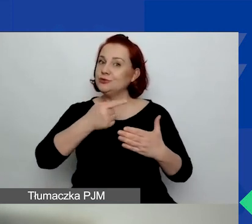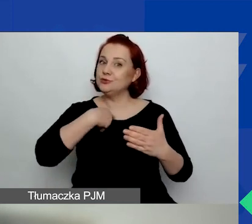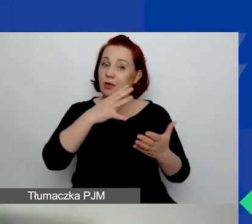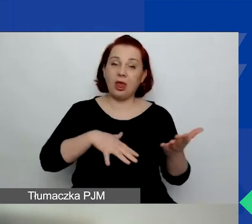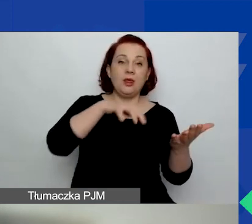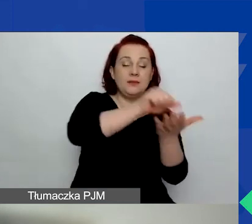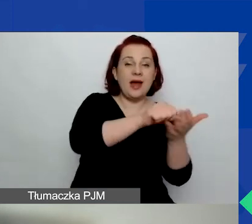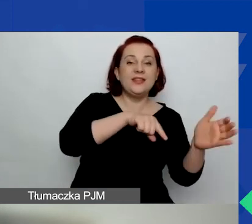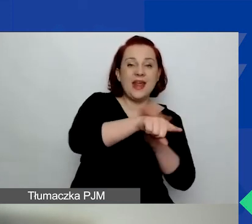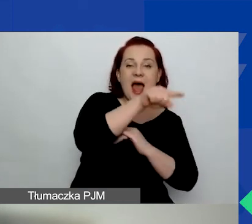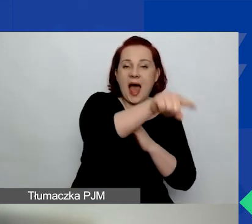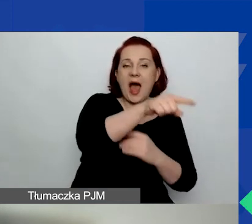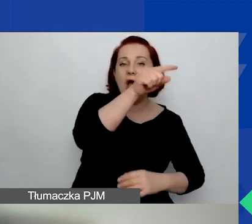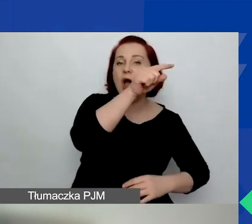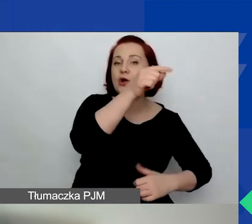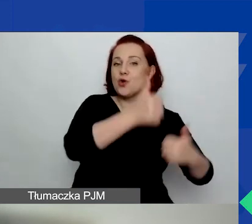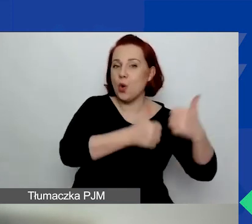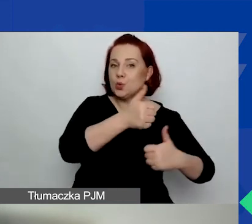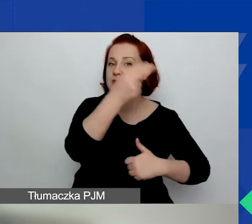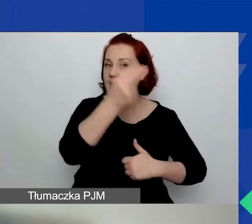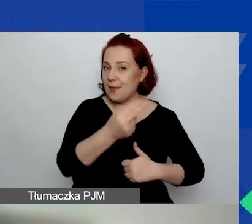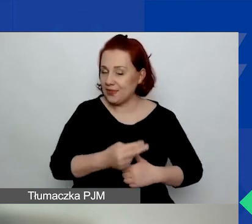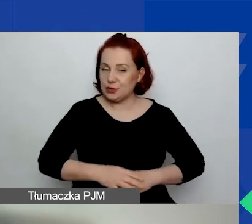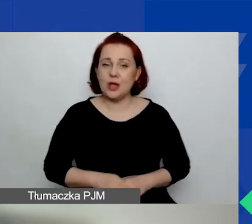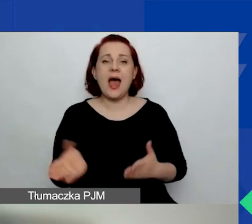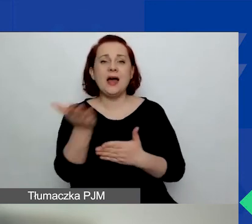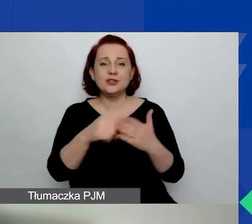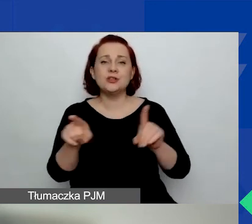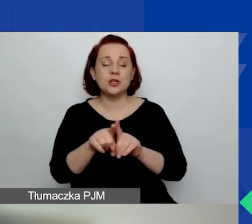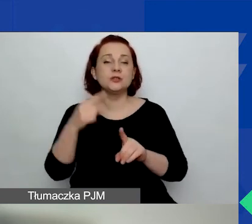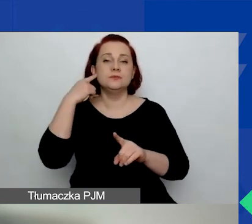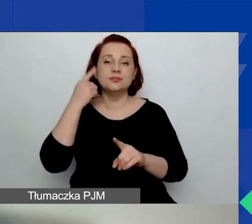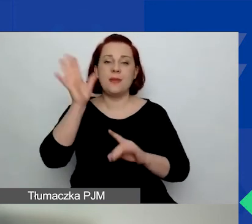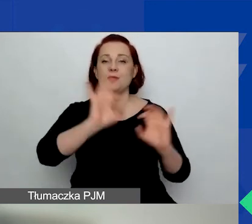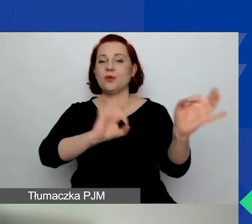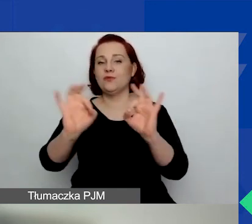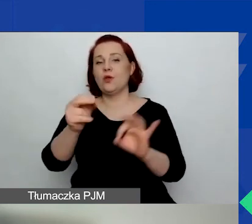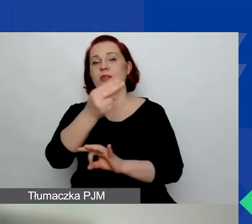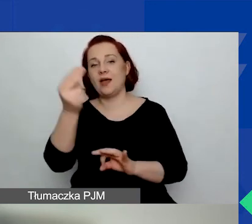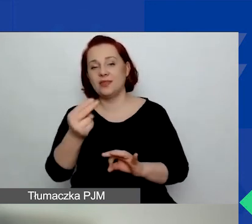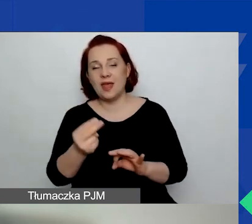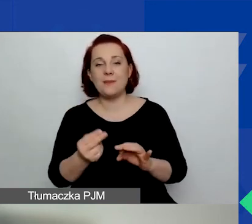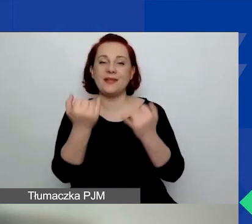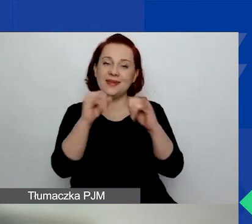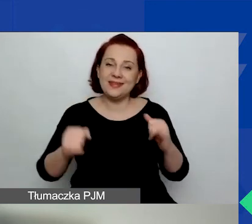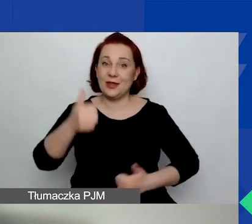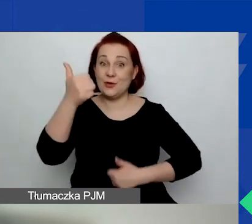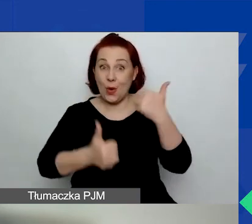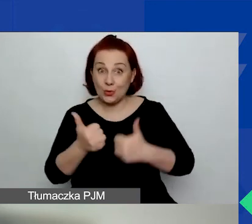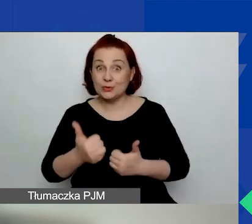ale też będziemy informować o innych konkursach, które planujemy w ramach tej dodatkowej kwoty.